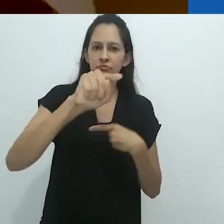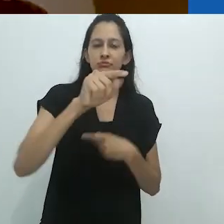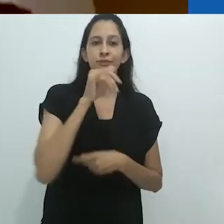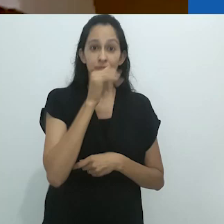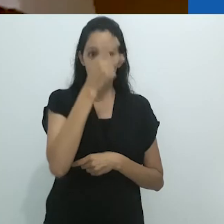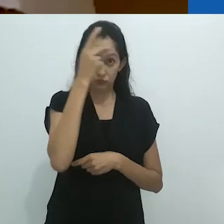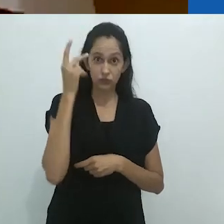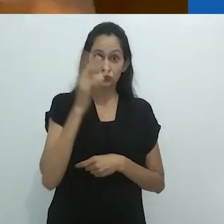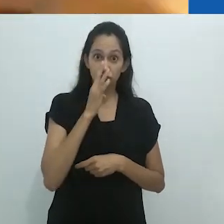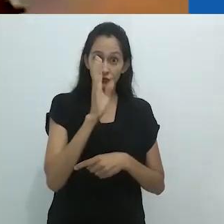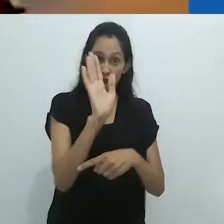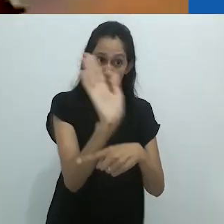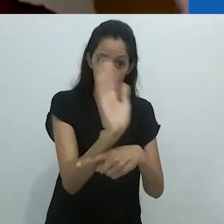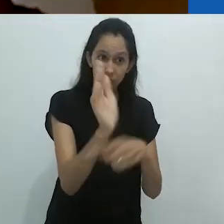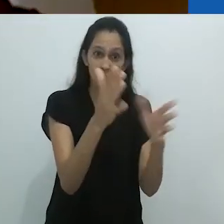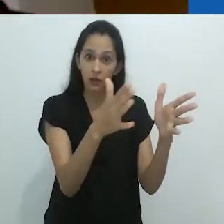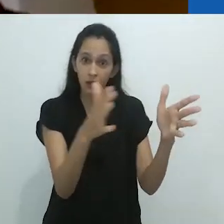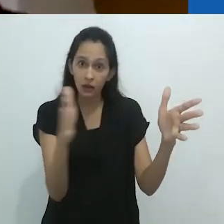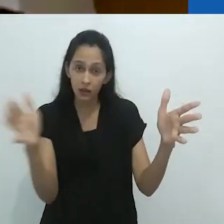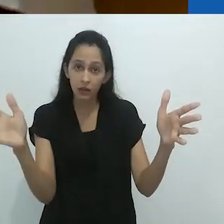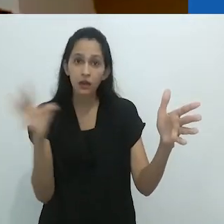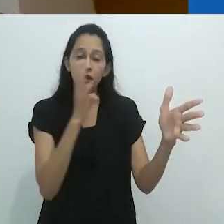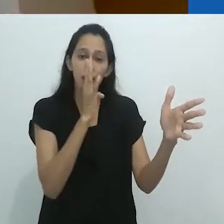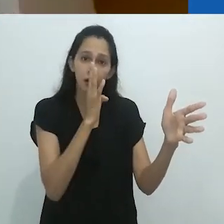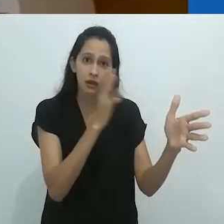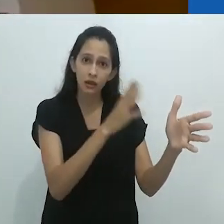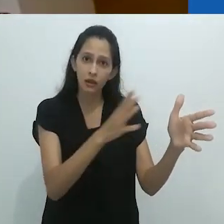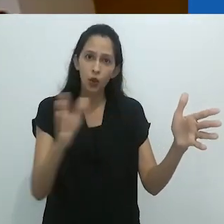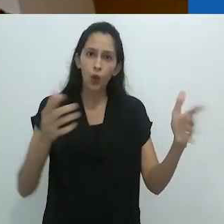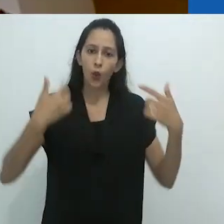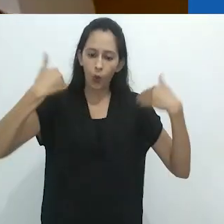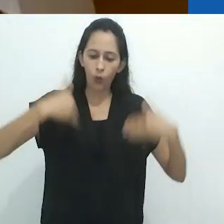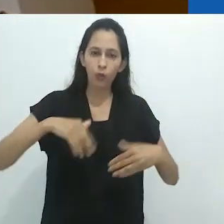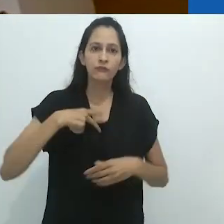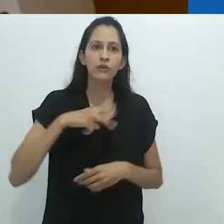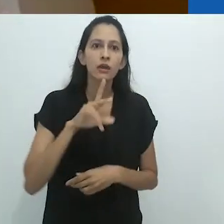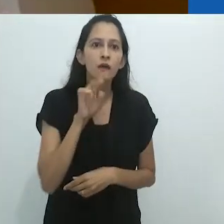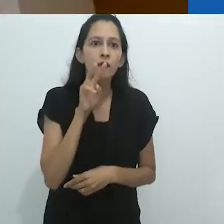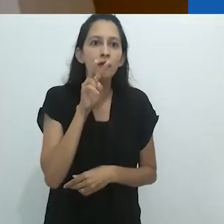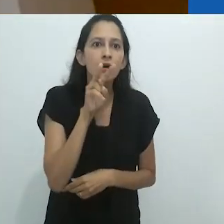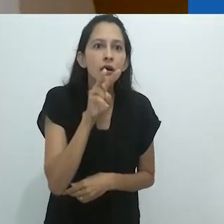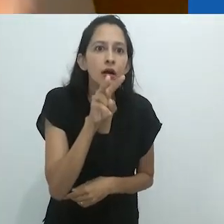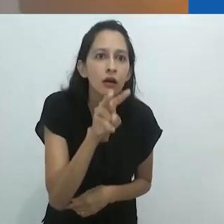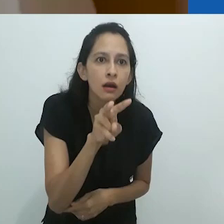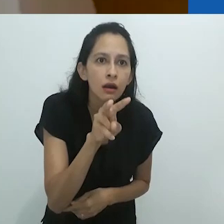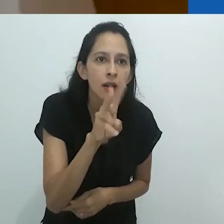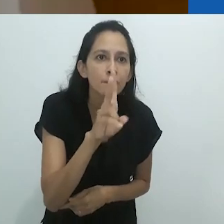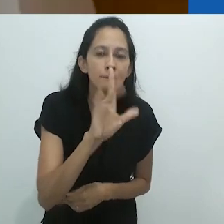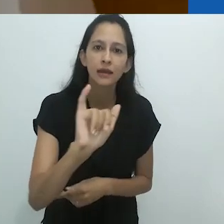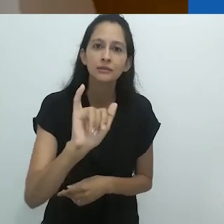Ao assistir a um filme, o corpo se move para a imagem,